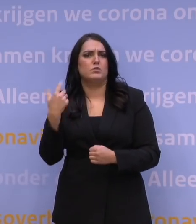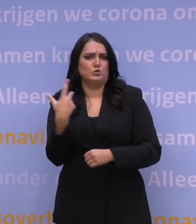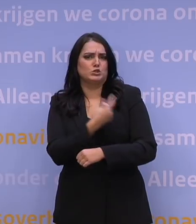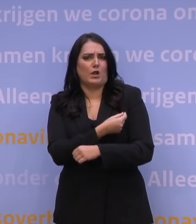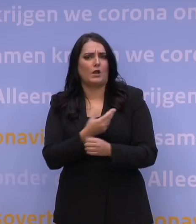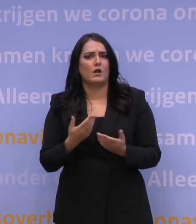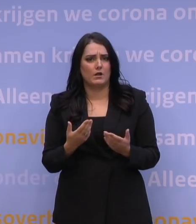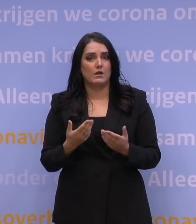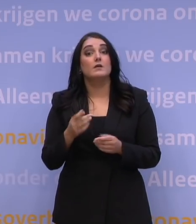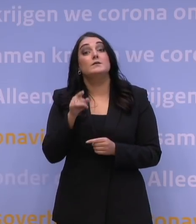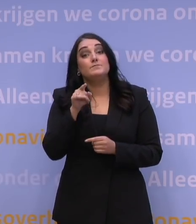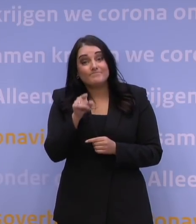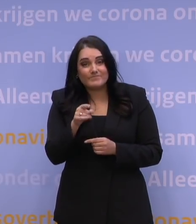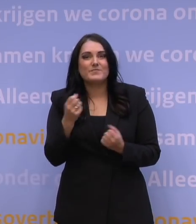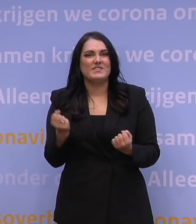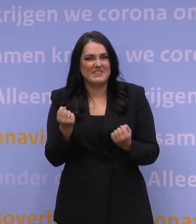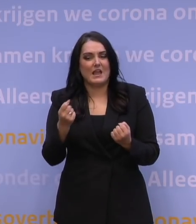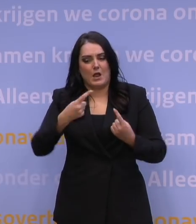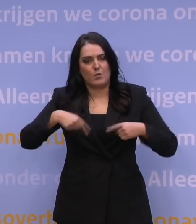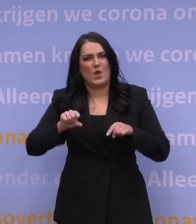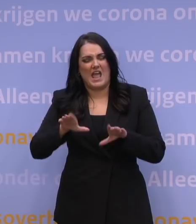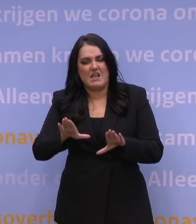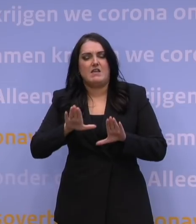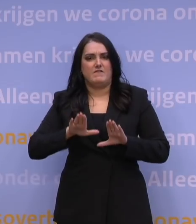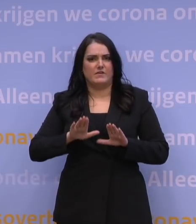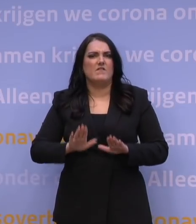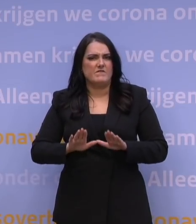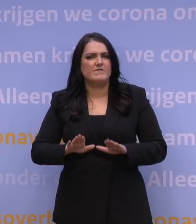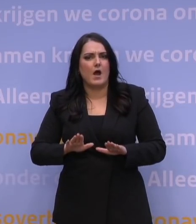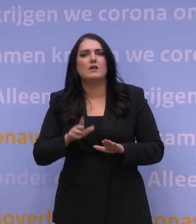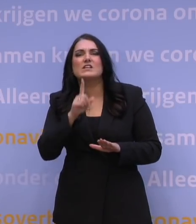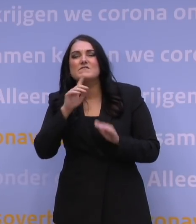En dat is ook de reden dat we even pas op de plaats hebben gemaakt met het uitnodigen van de 60-minners.